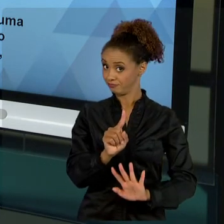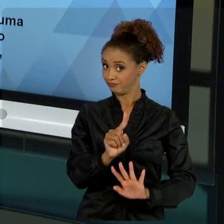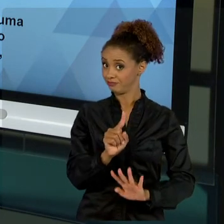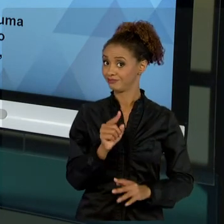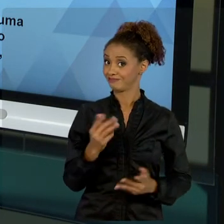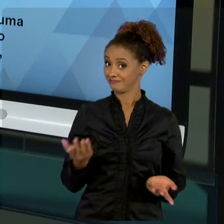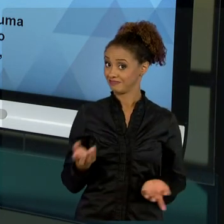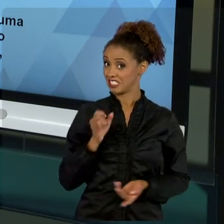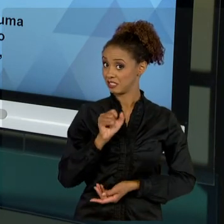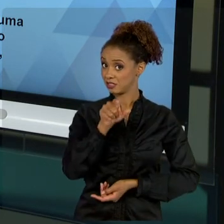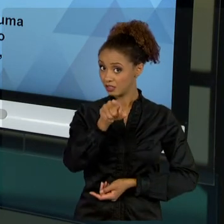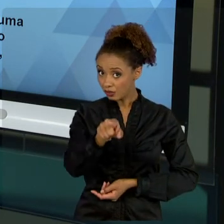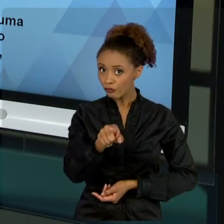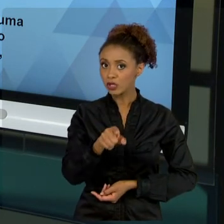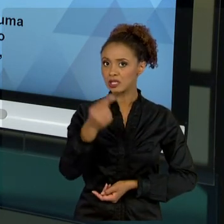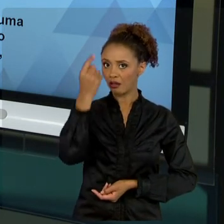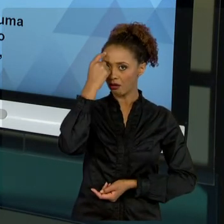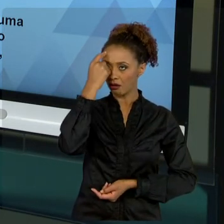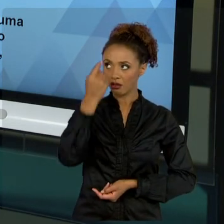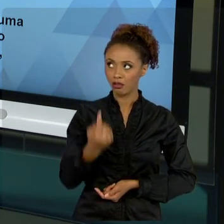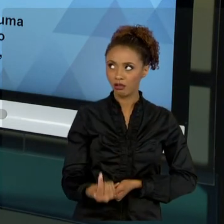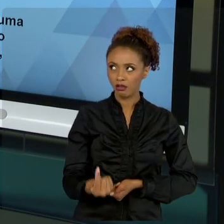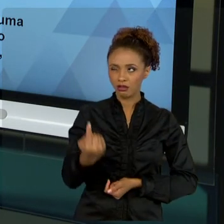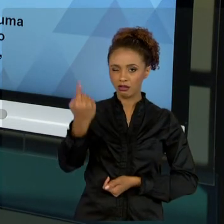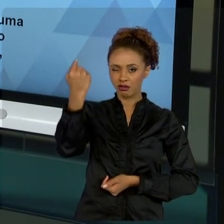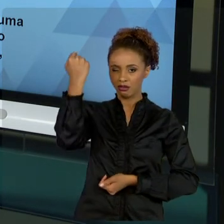HISTORICAMENTE, ANALISAR RESULTADOS DE OUTROS